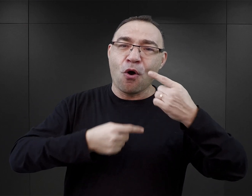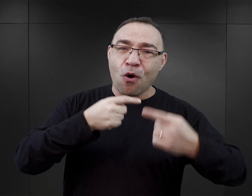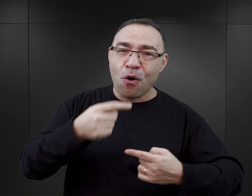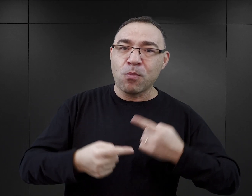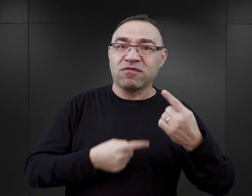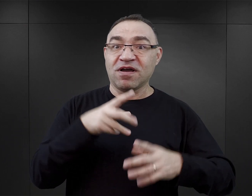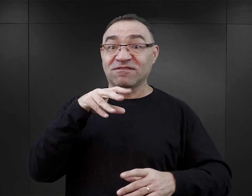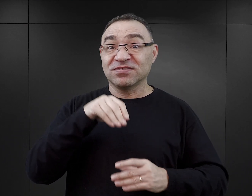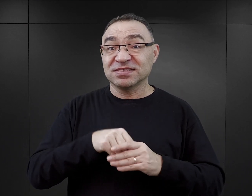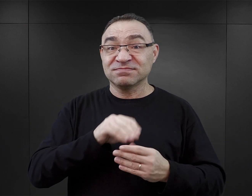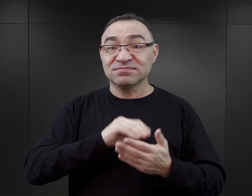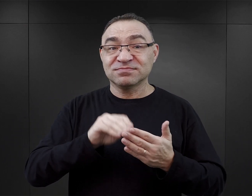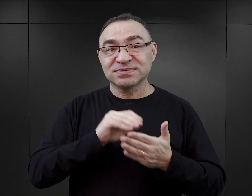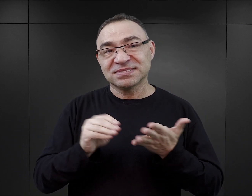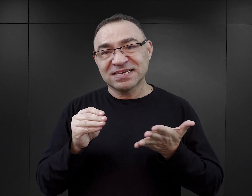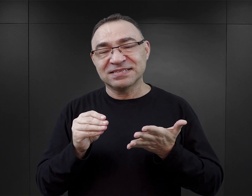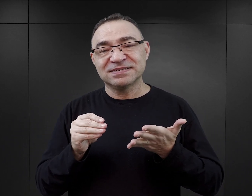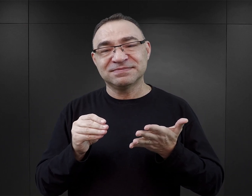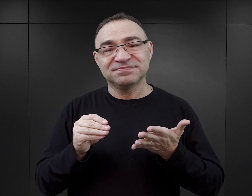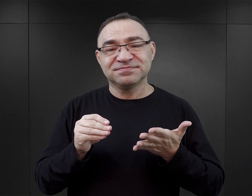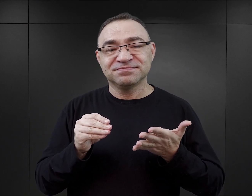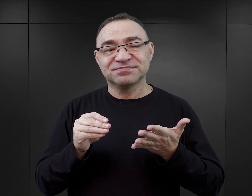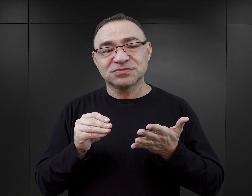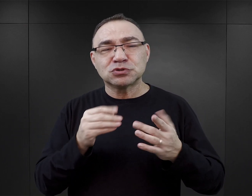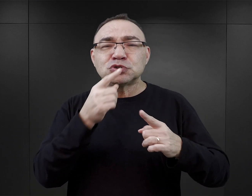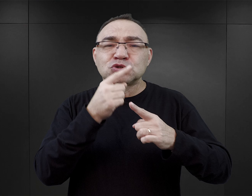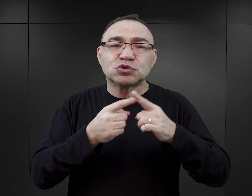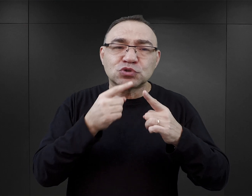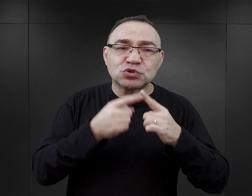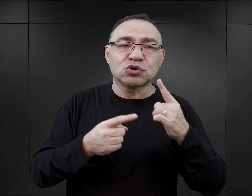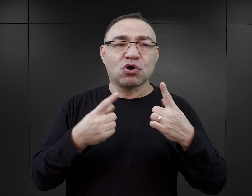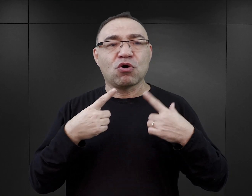i to, że one są pisane na ogół przez osoby związane jakoś z pracą z piórem.